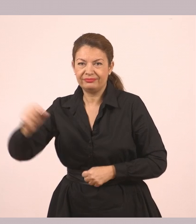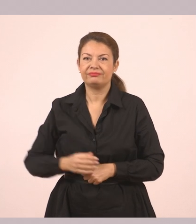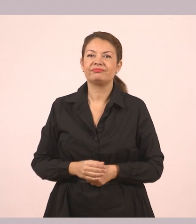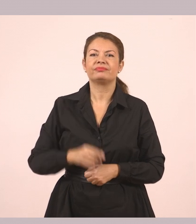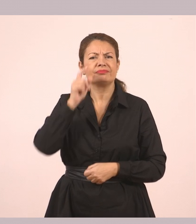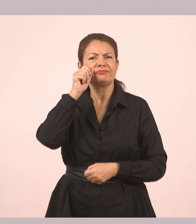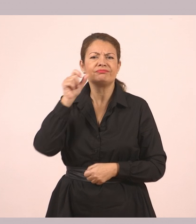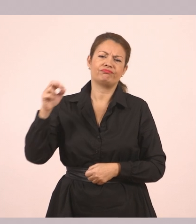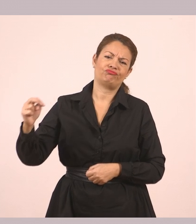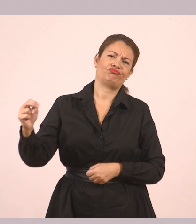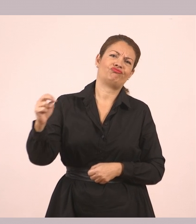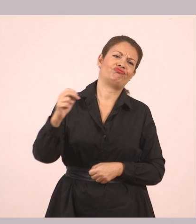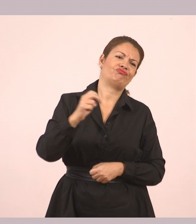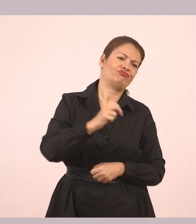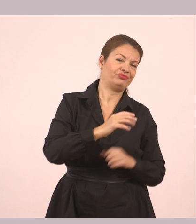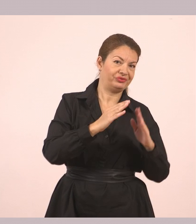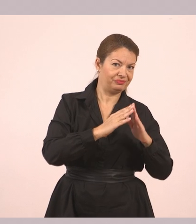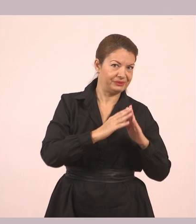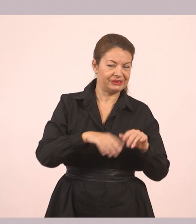Ο ουρανός σα ν' άρχισε να σκοτεινιάζει.